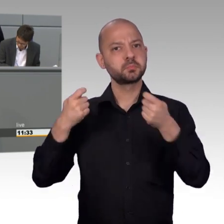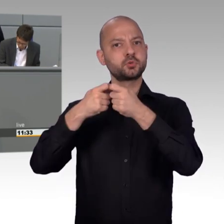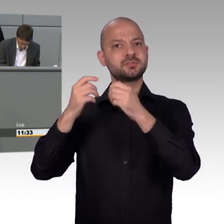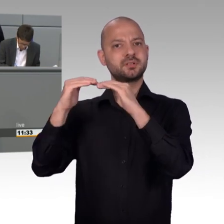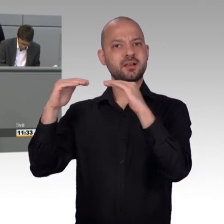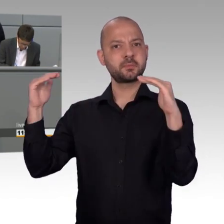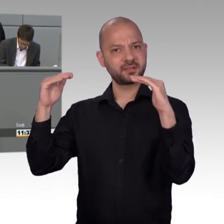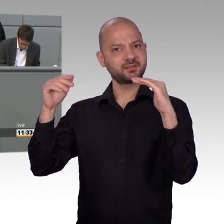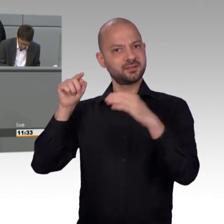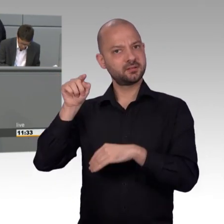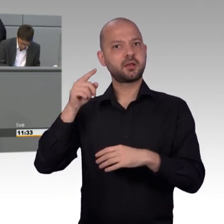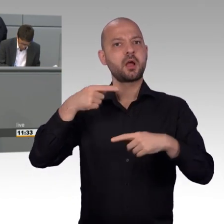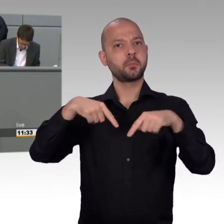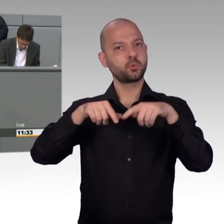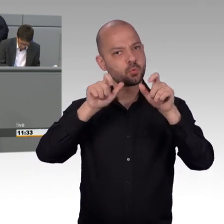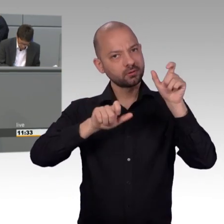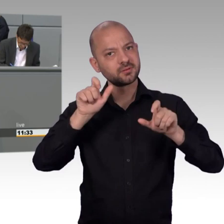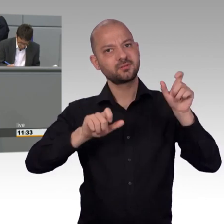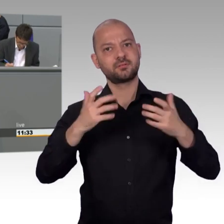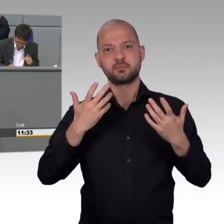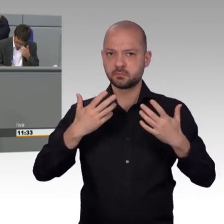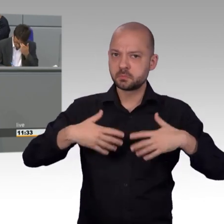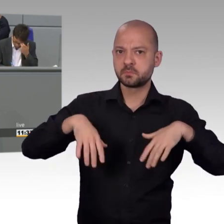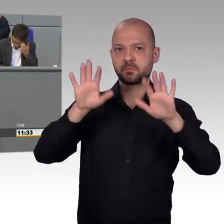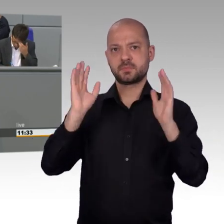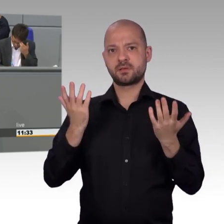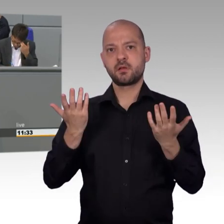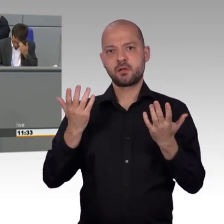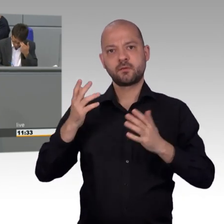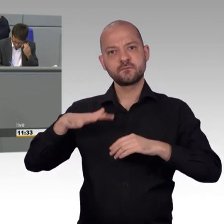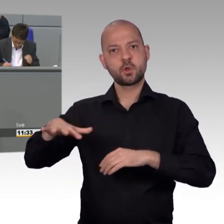die Abschaffung der Zwangsrundfunkgebühren, der Abbruch aller EU-Beitragsverhandlungen